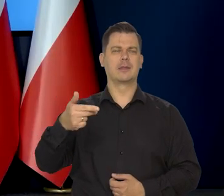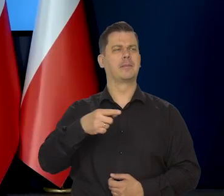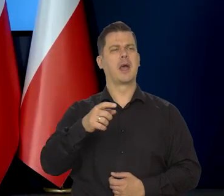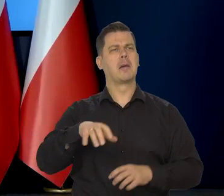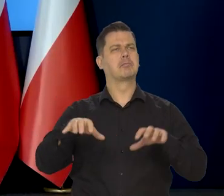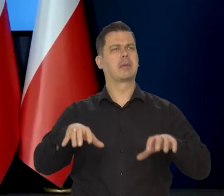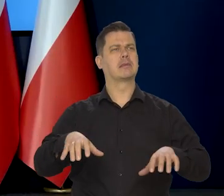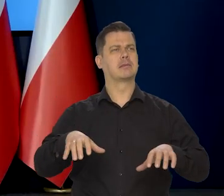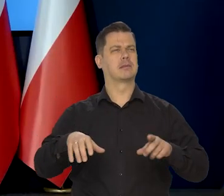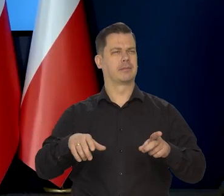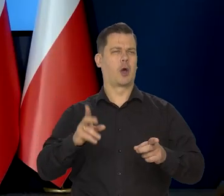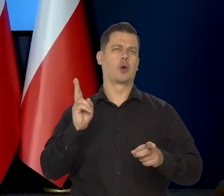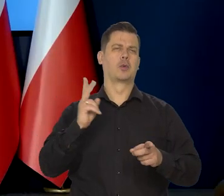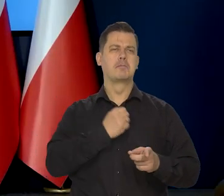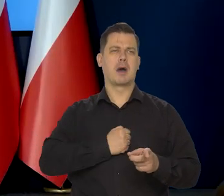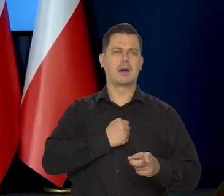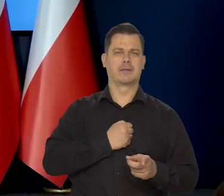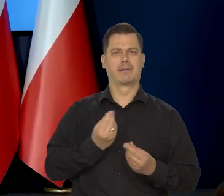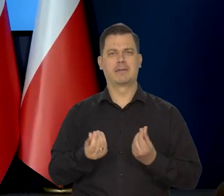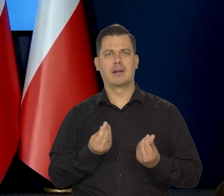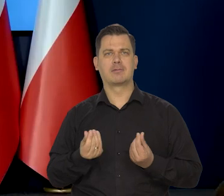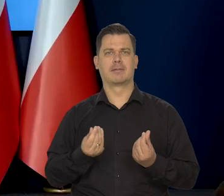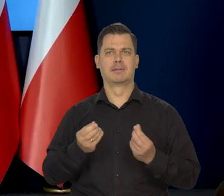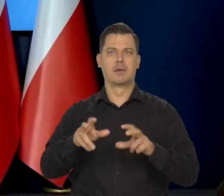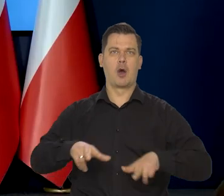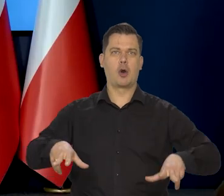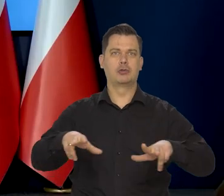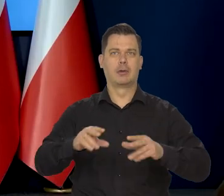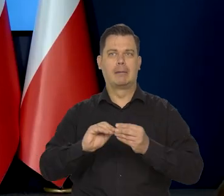którzy martwią się o sytuację finansową swojej rodziny w związku z inflacją?